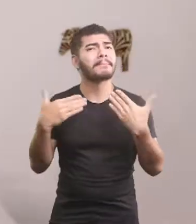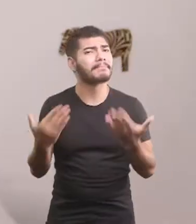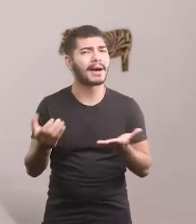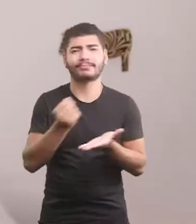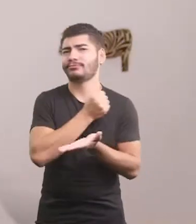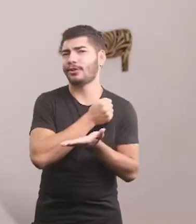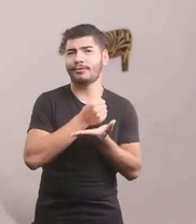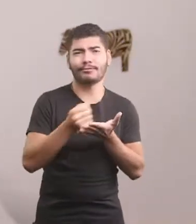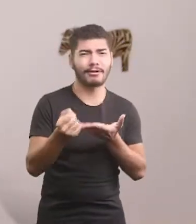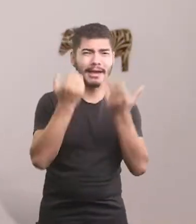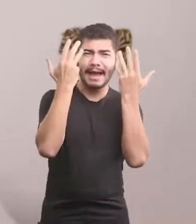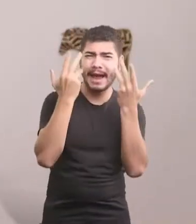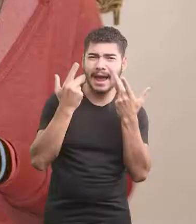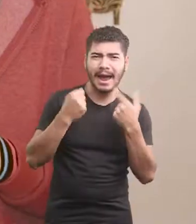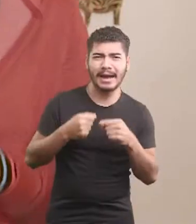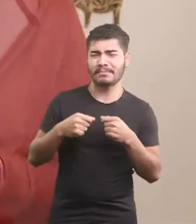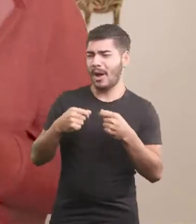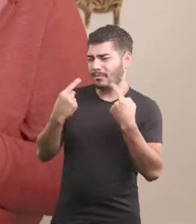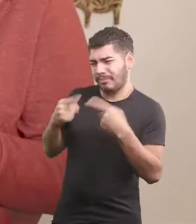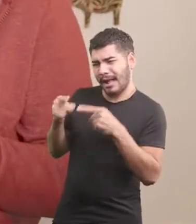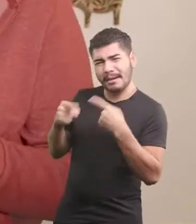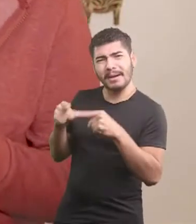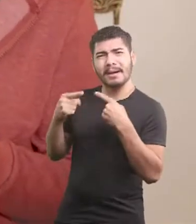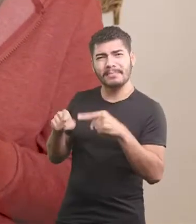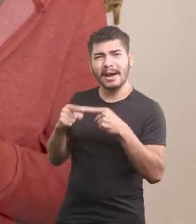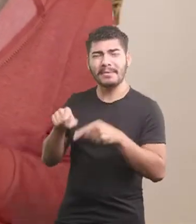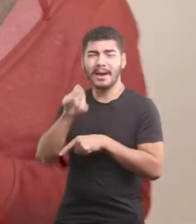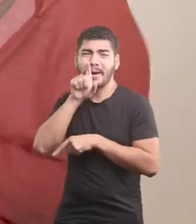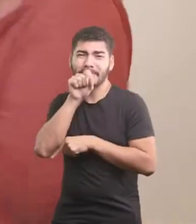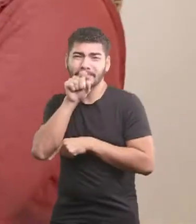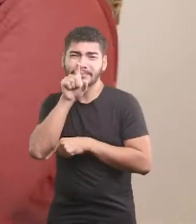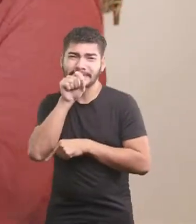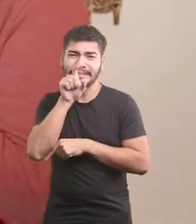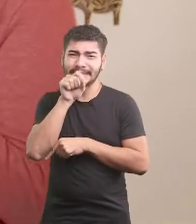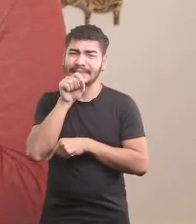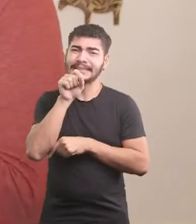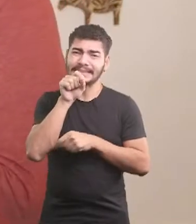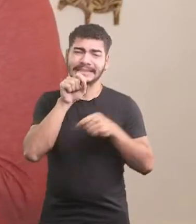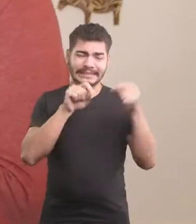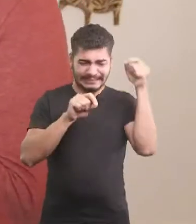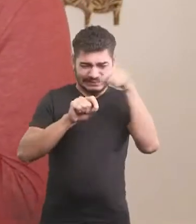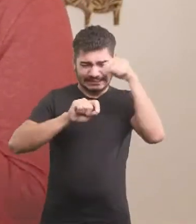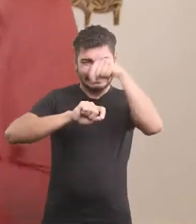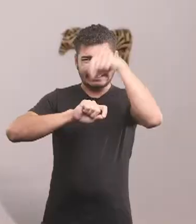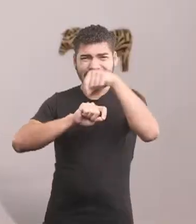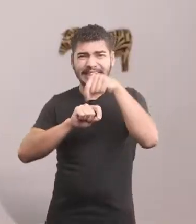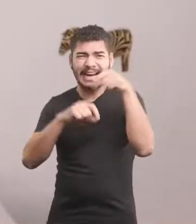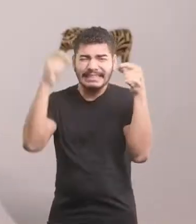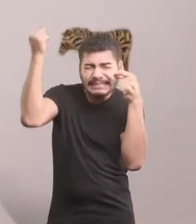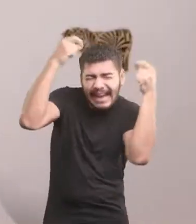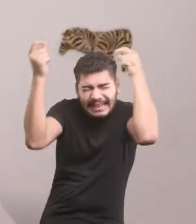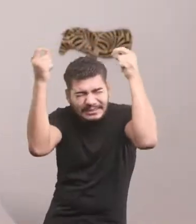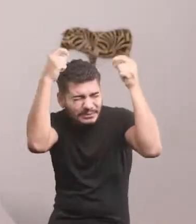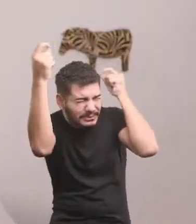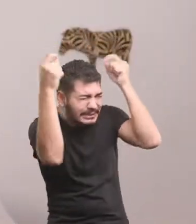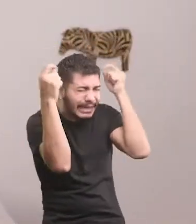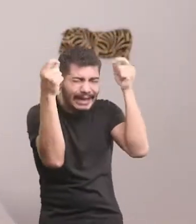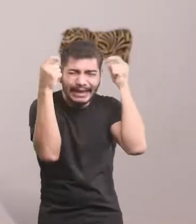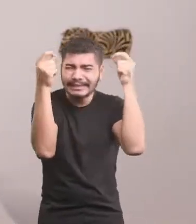Mas isso já não era mais possível, pois todo o galinheiro vivia em cima a bicar. Ai, ui, ai. Ui, ai, ui.